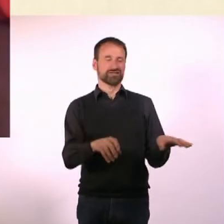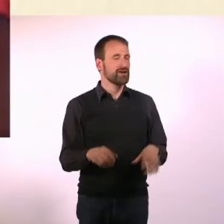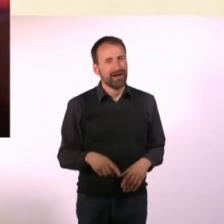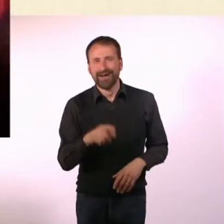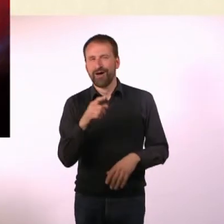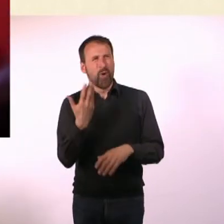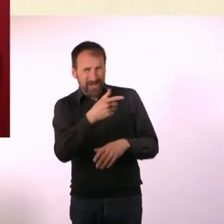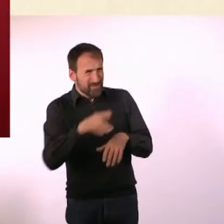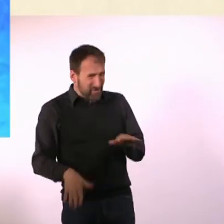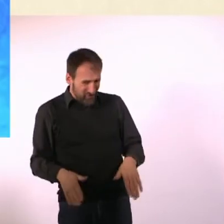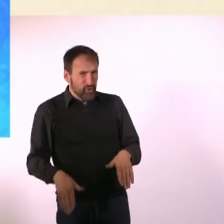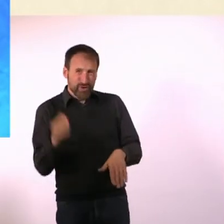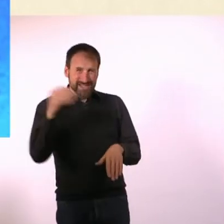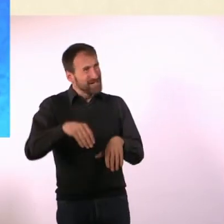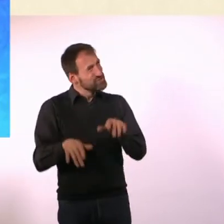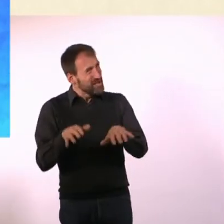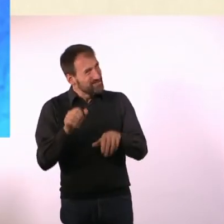Inklusion. - Da könnte ich sogar Vier schreiben.